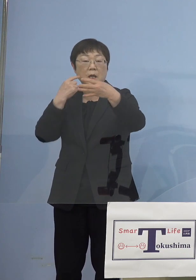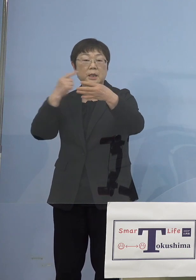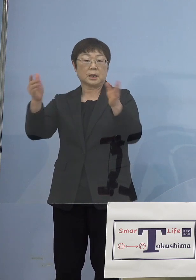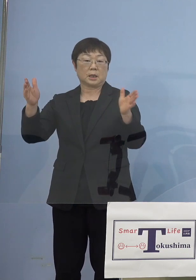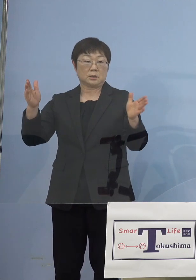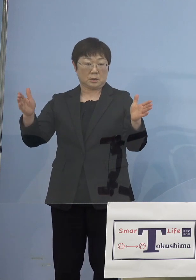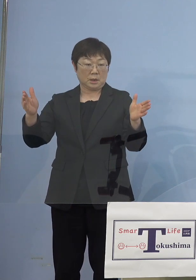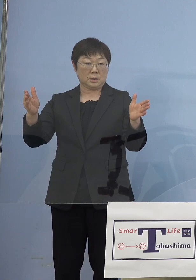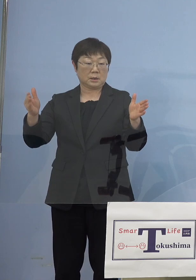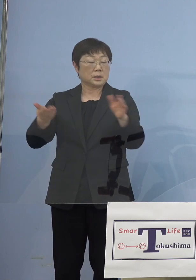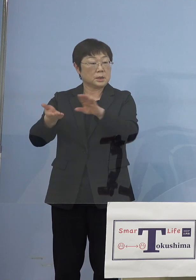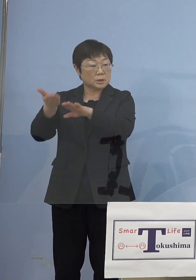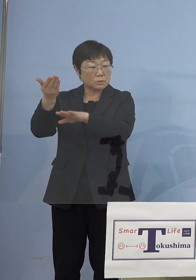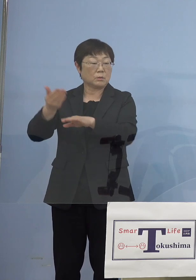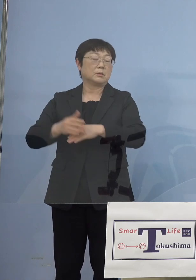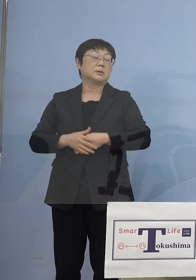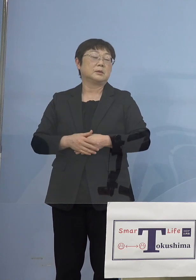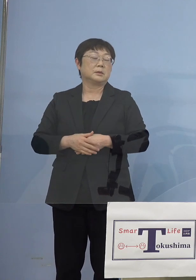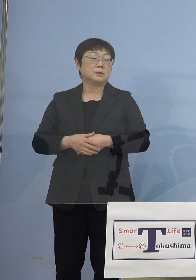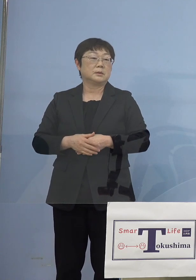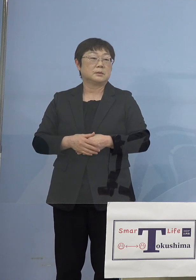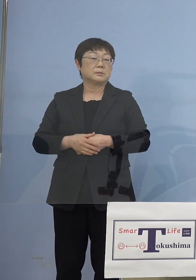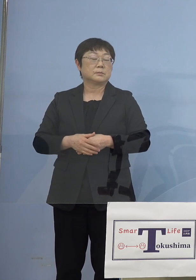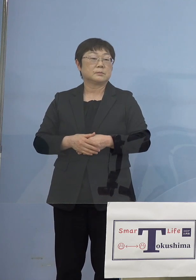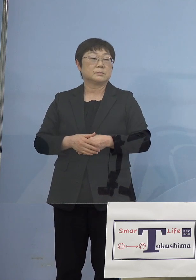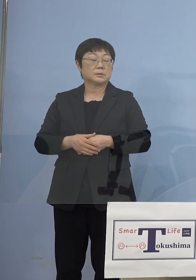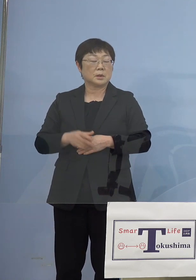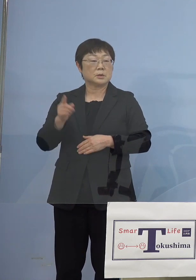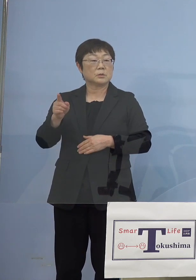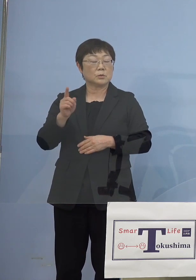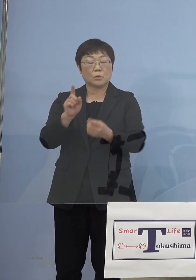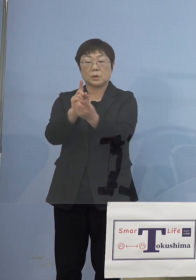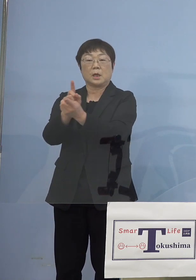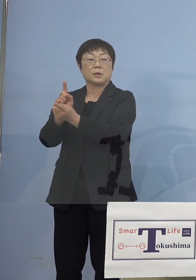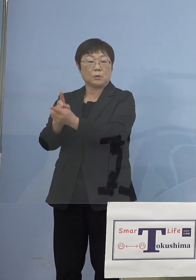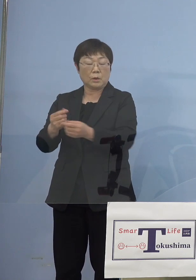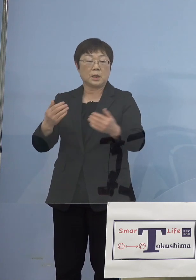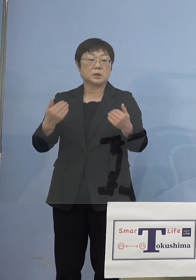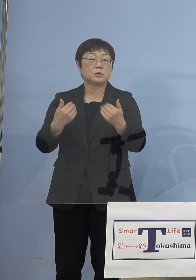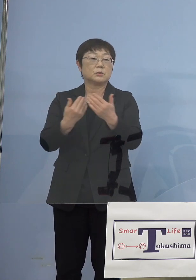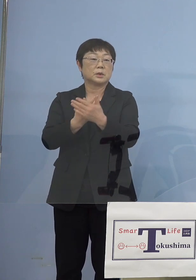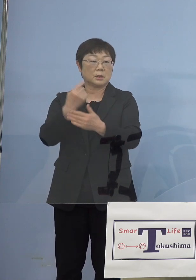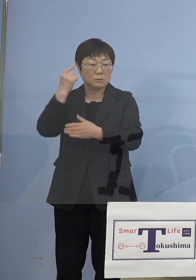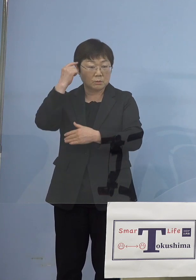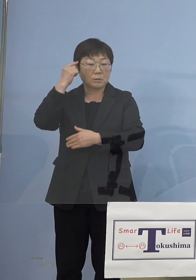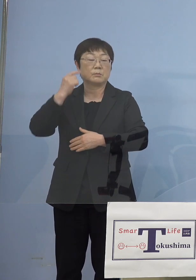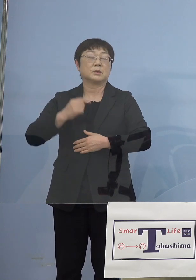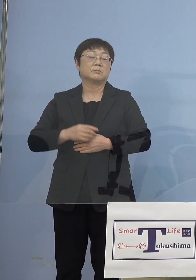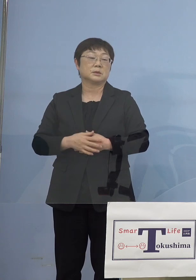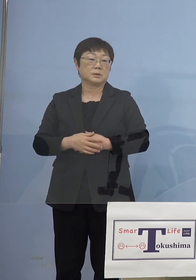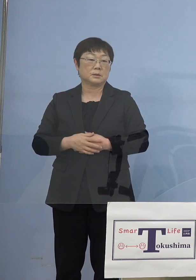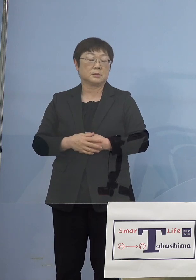ということになりますから やはりそれなりの対応は必要になってくるものと このように考えております